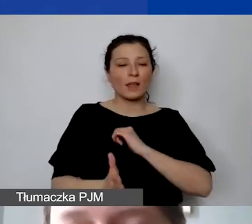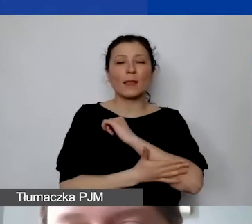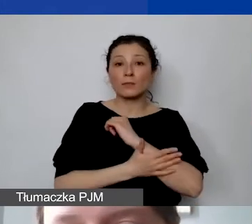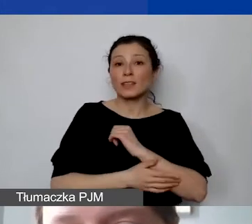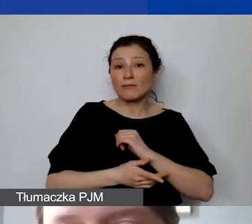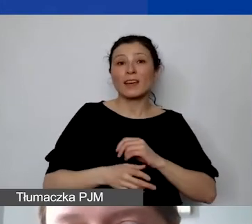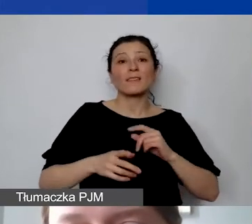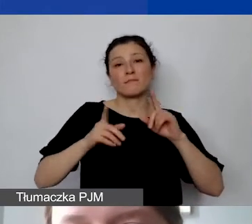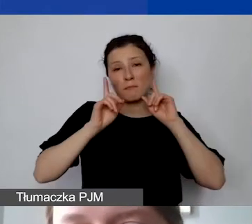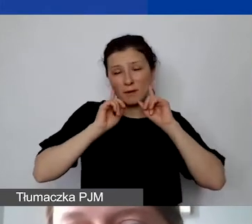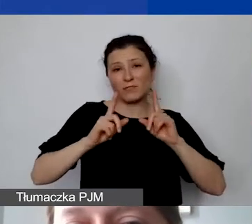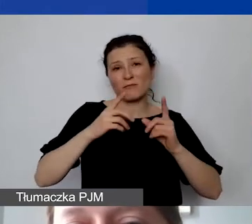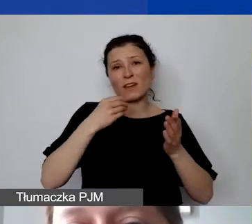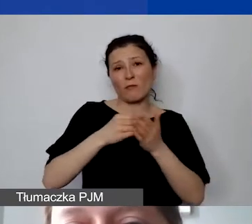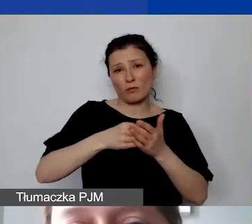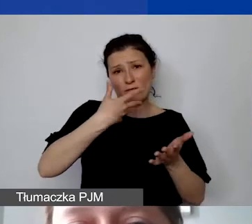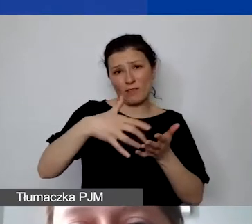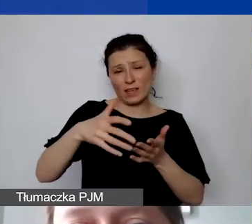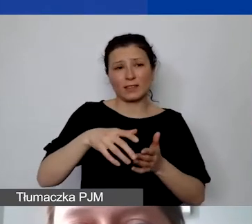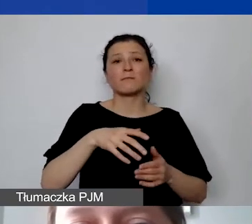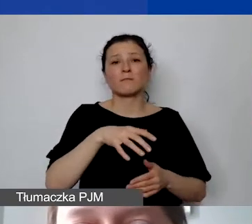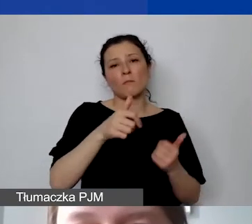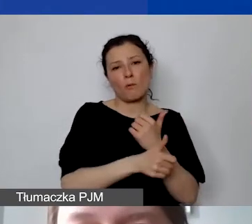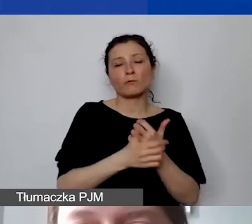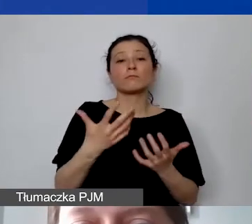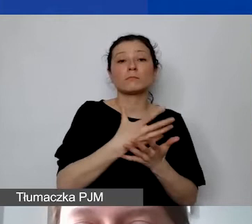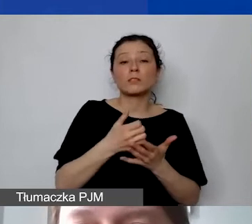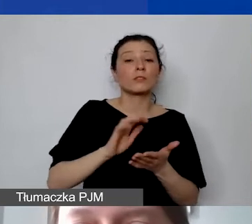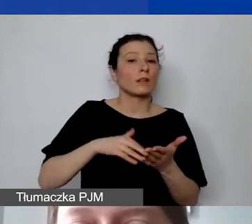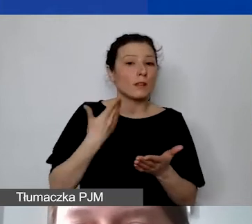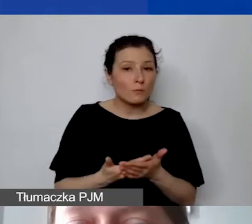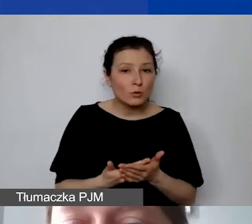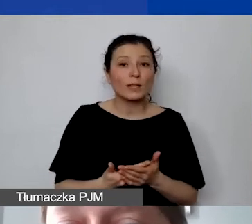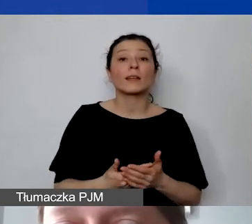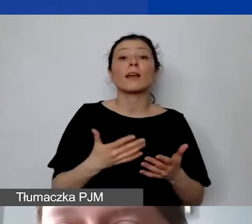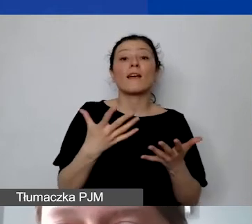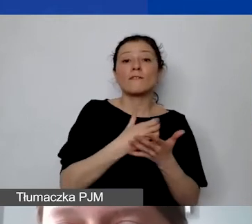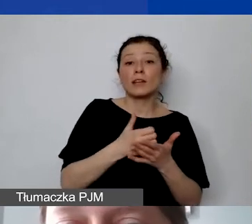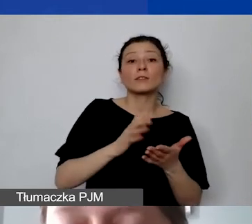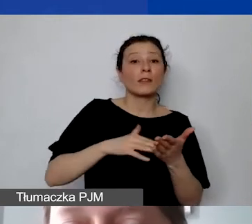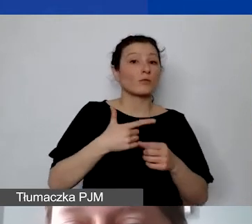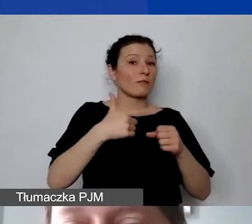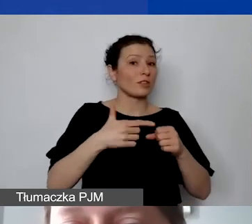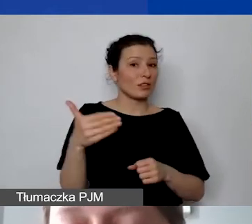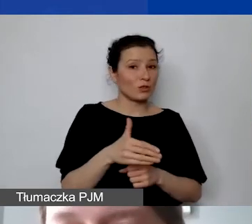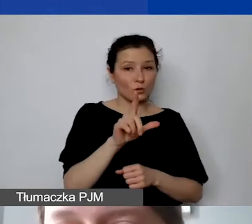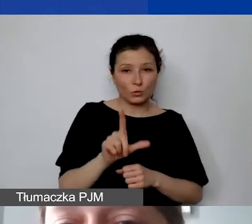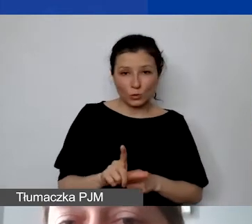Proszę spojrzeć na przykład. Jeżeli państwo zabudżetowaliby na wynagrodzenia 20 000 euro,